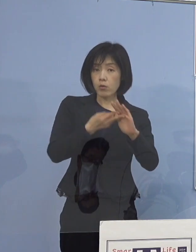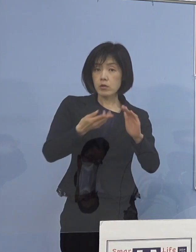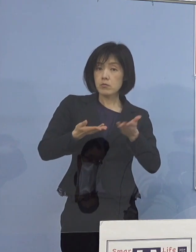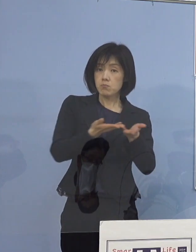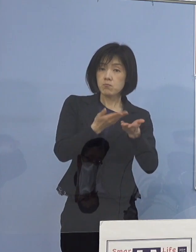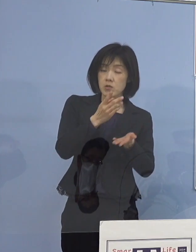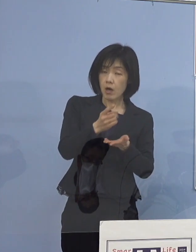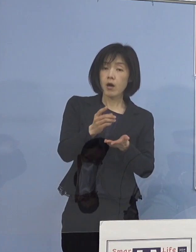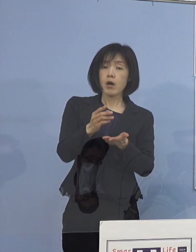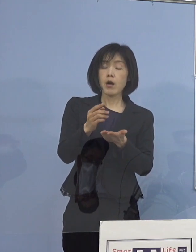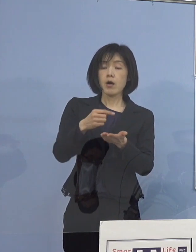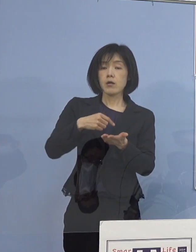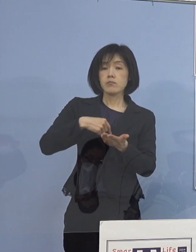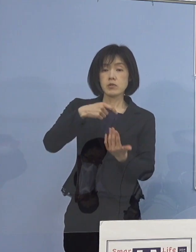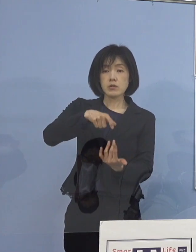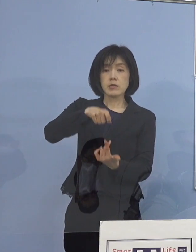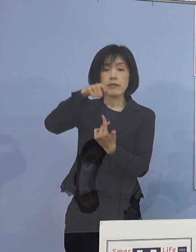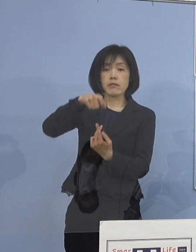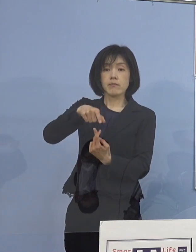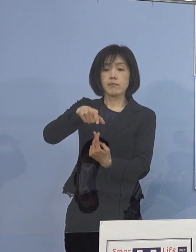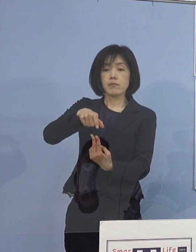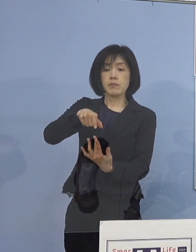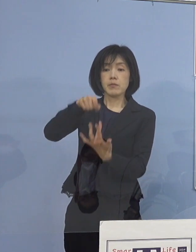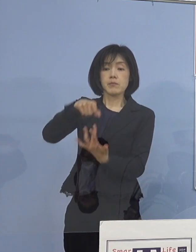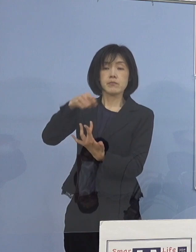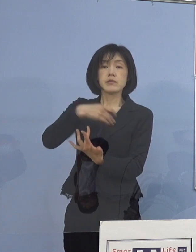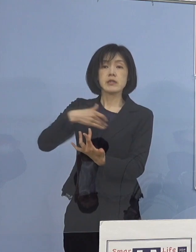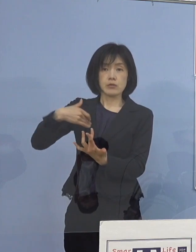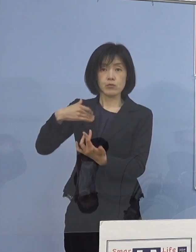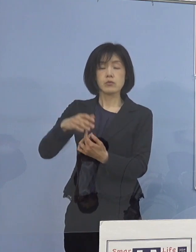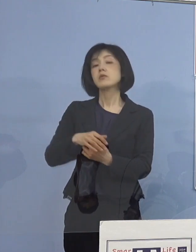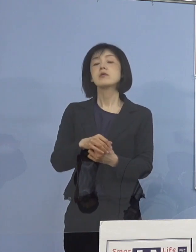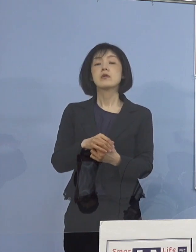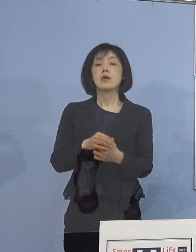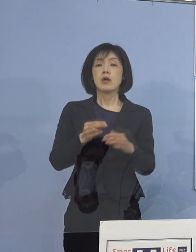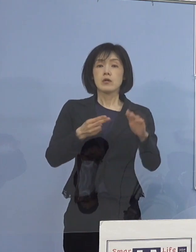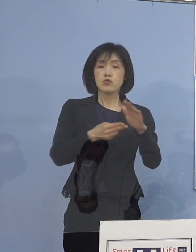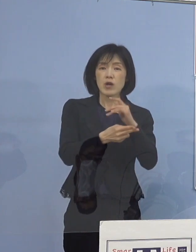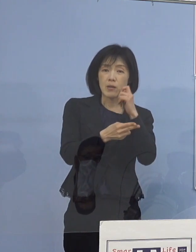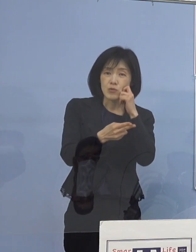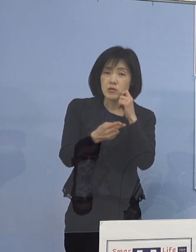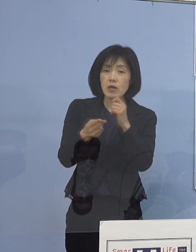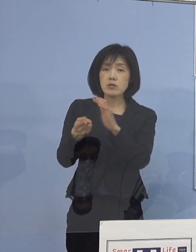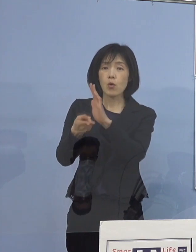そうやって、その決して入院が難しいとか 宿泊療養がたくさんなっているというよりも